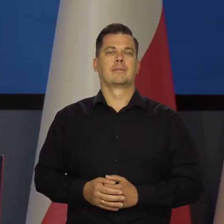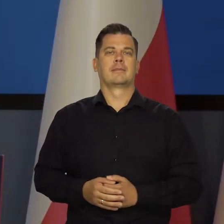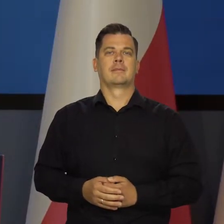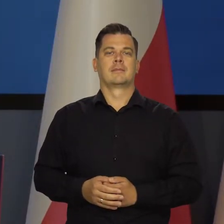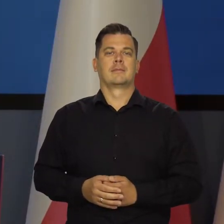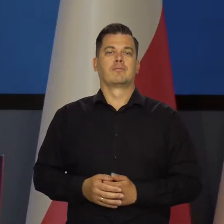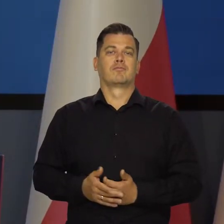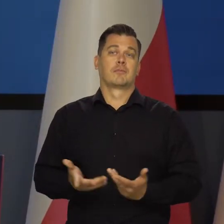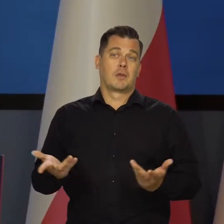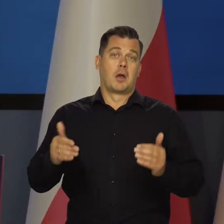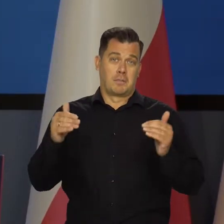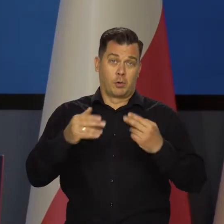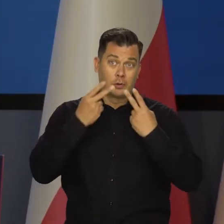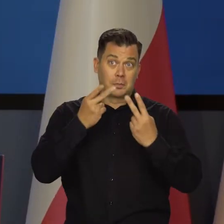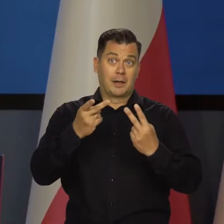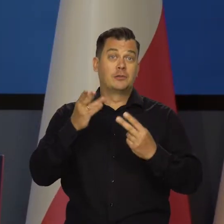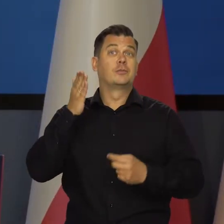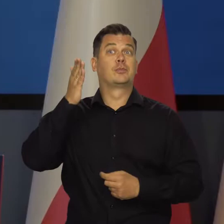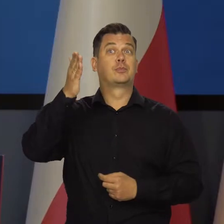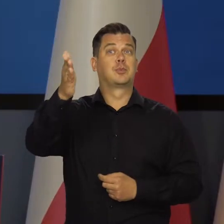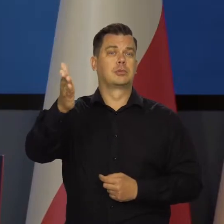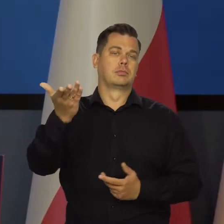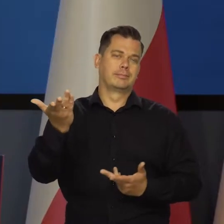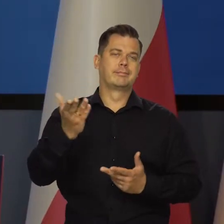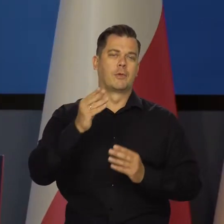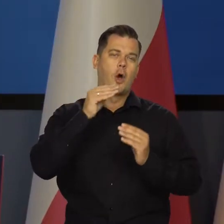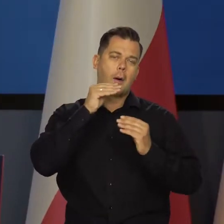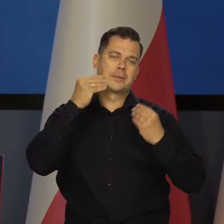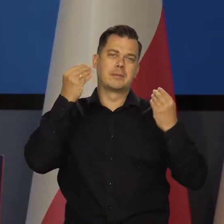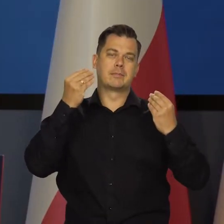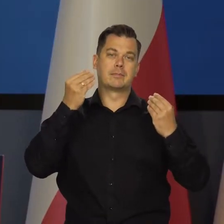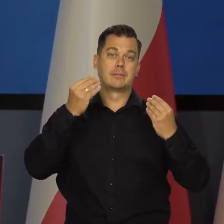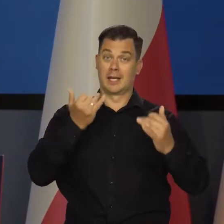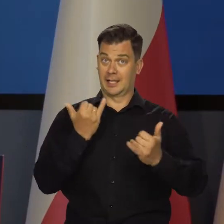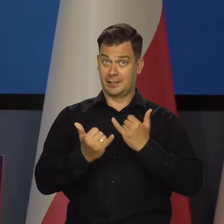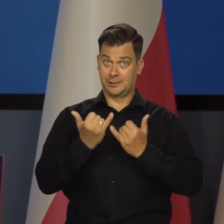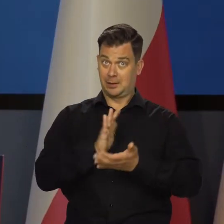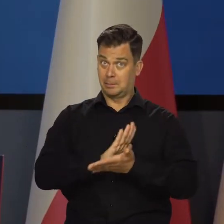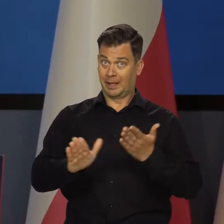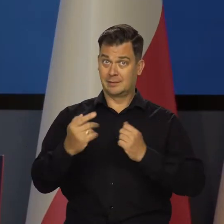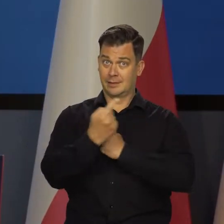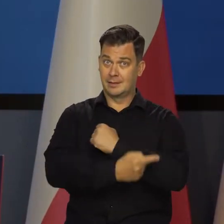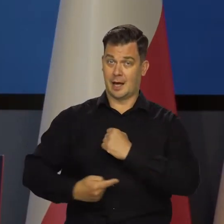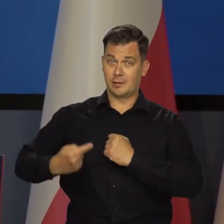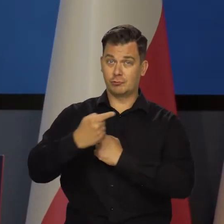Czyli tak. Można zobaczyć to światło w tunelu. Jeśli nie będzie tarczy,